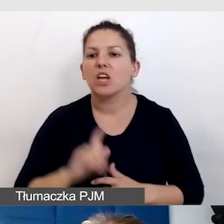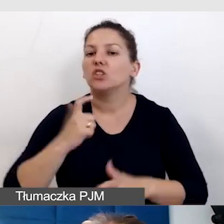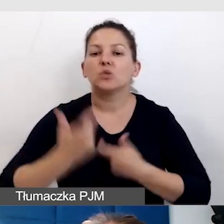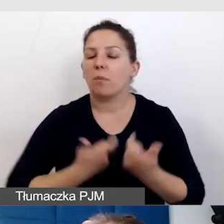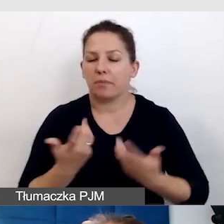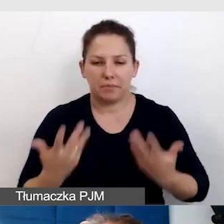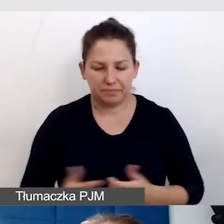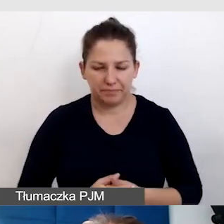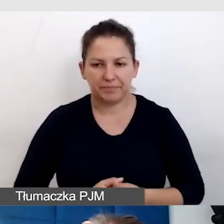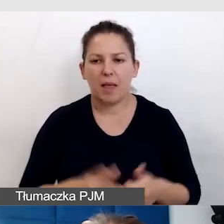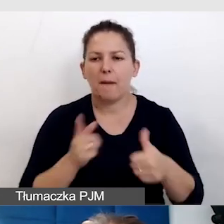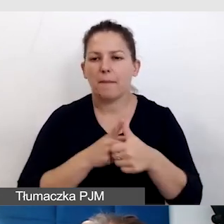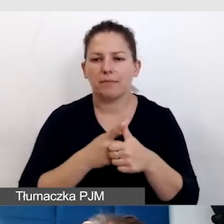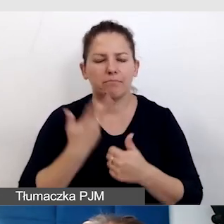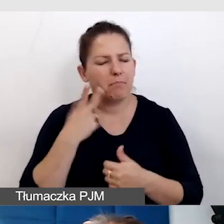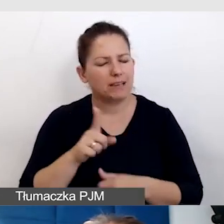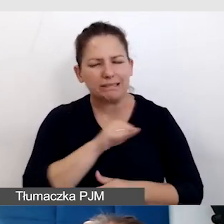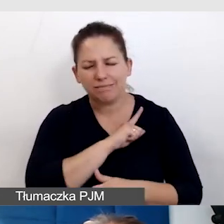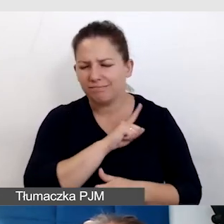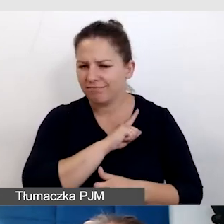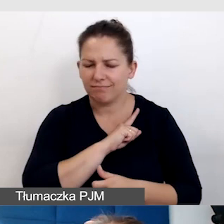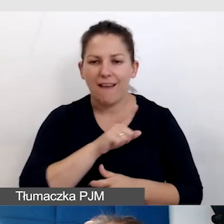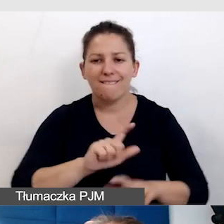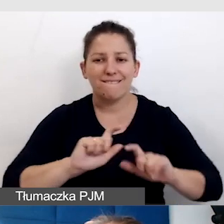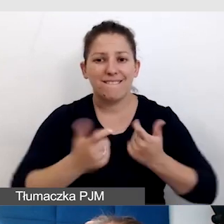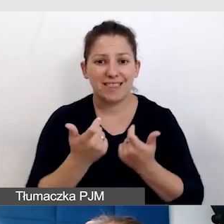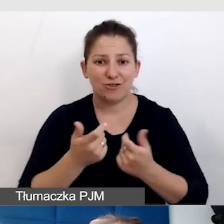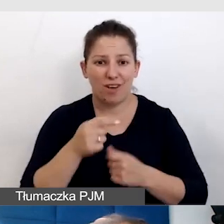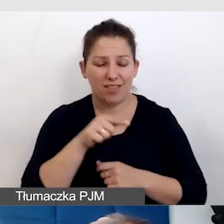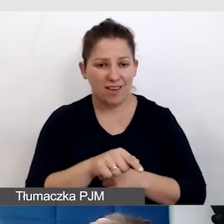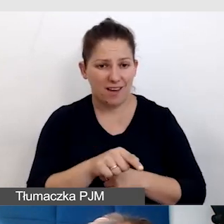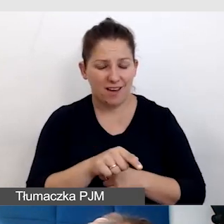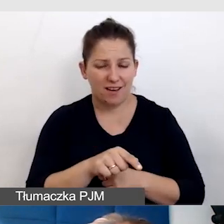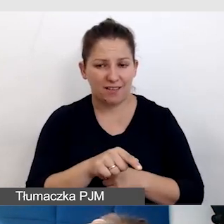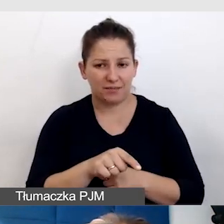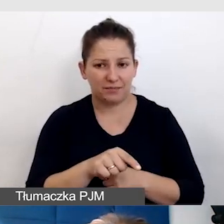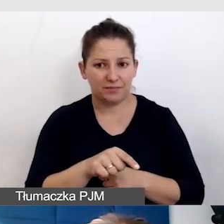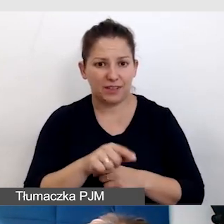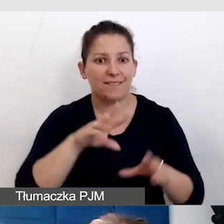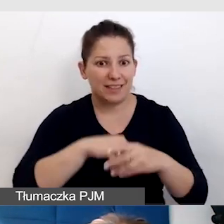Po pierwsze bardzo pilnujemy, że wydarzenia, które są tłumaczone na język migowy,